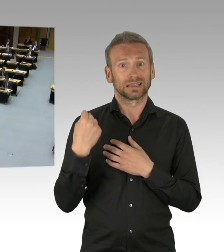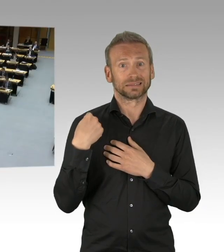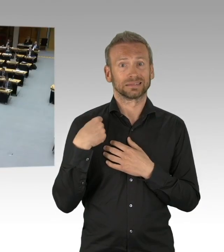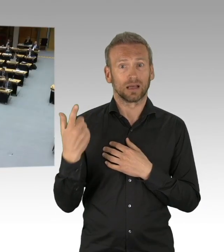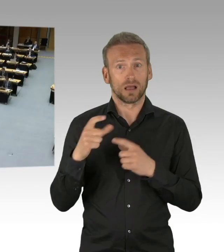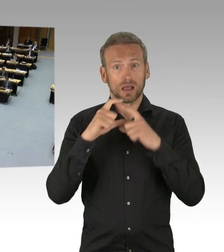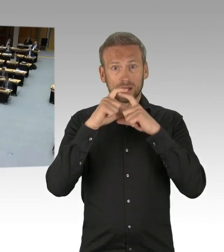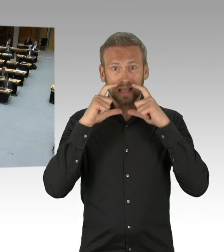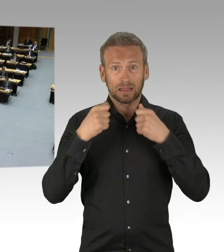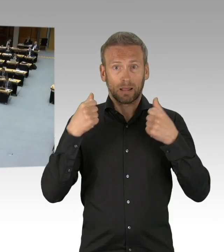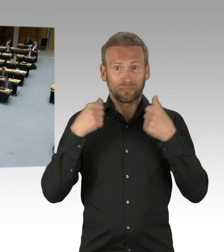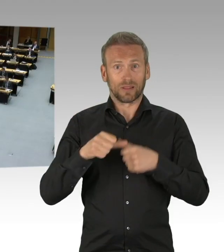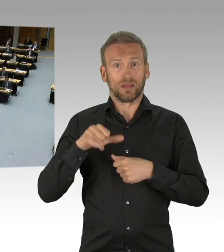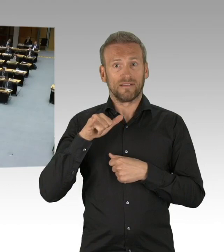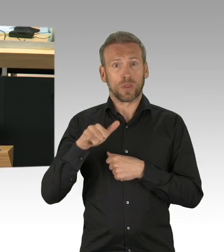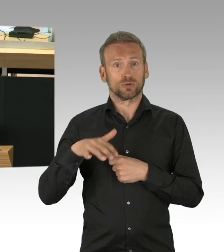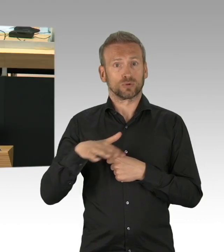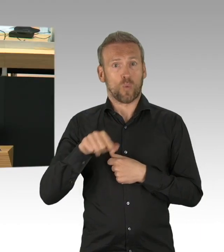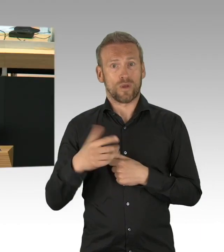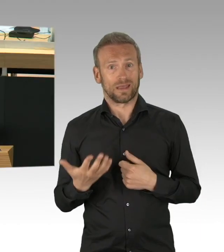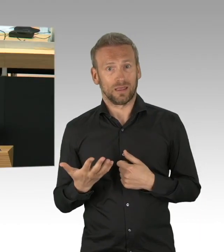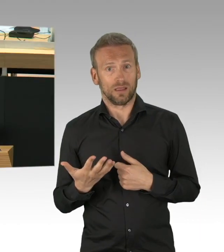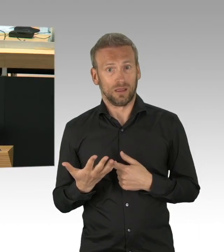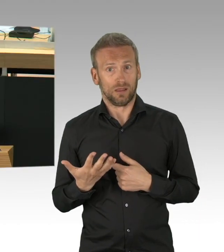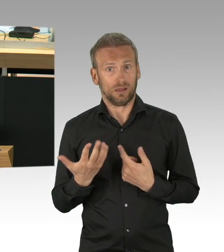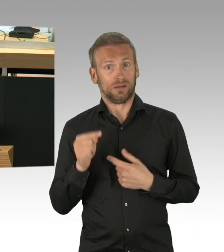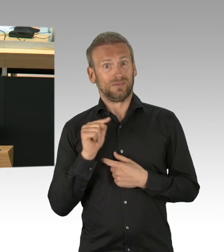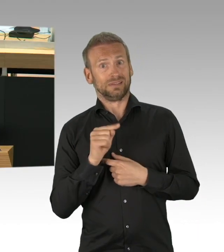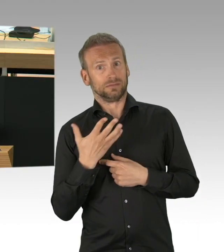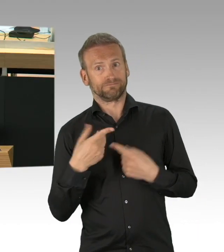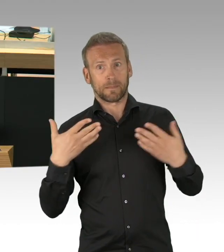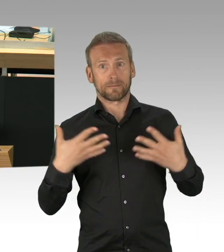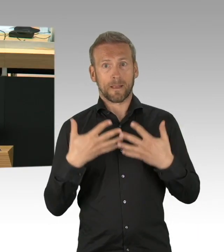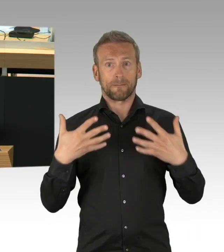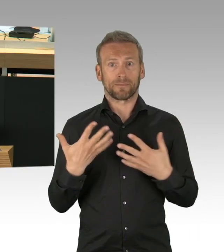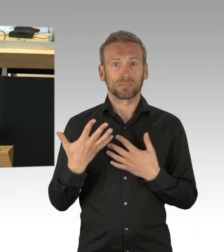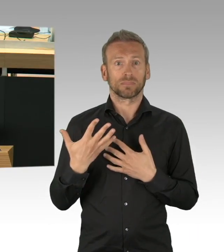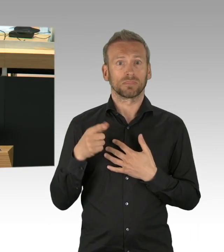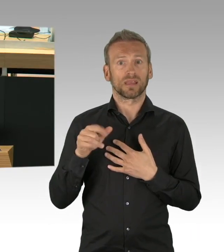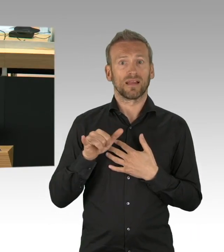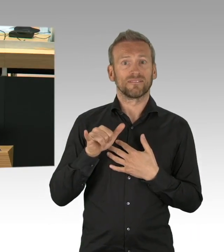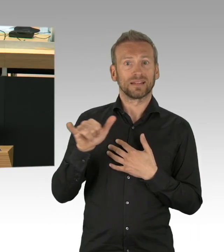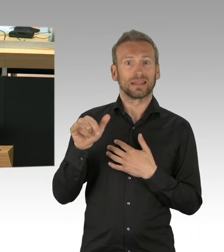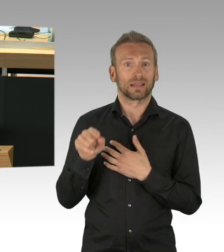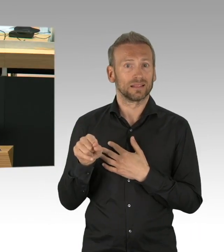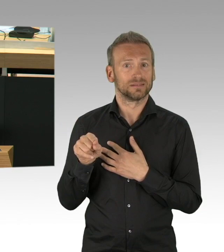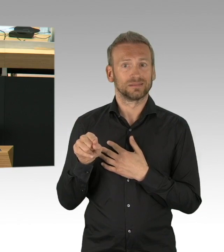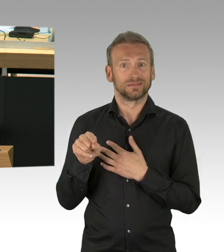ich hätte mir auch hier gewünscht, dass der Senat die zwei Monate genutzt hätte zu prüfen inwieweit der Spielbetrieb mit einer Maskenpflicht für das Publikum hätte weitergehen können.